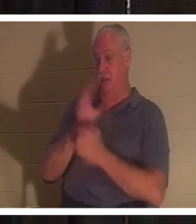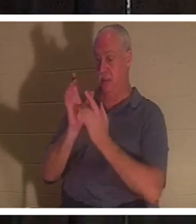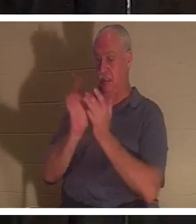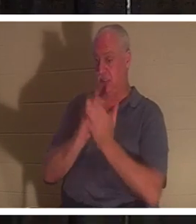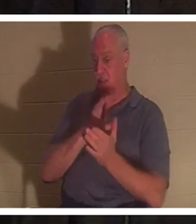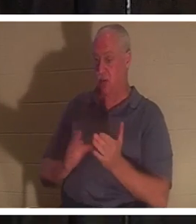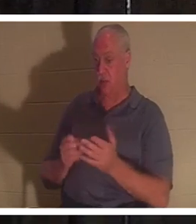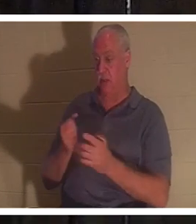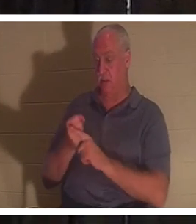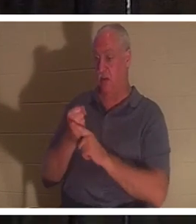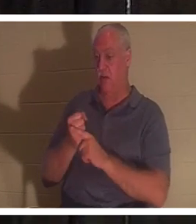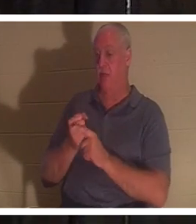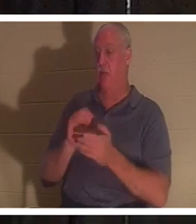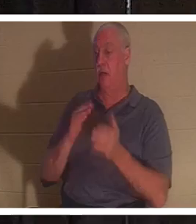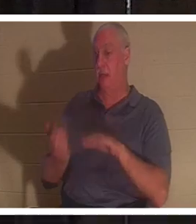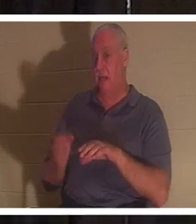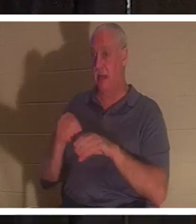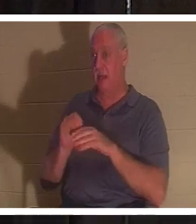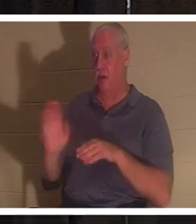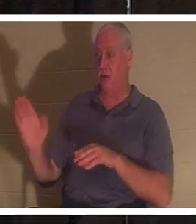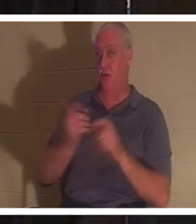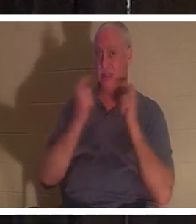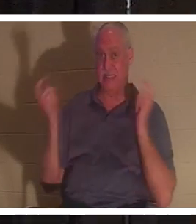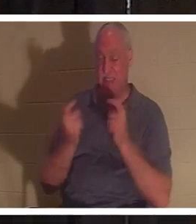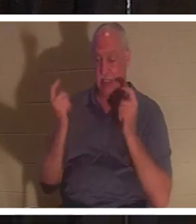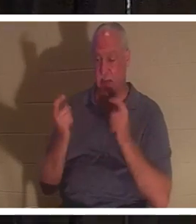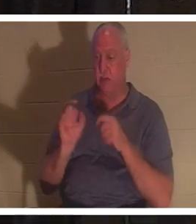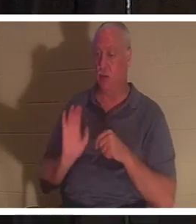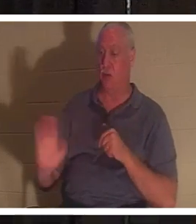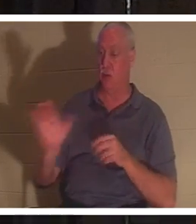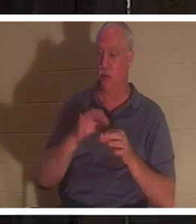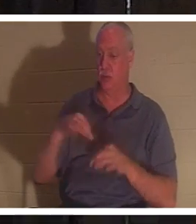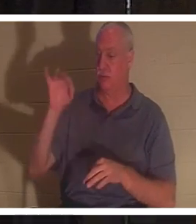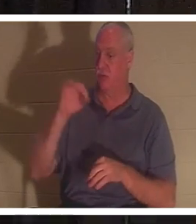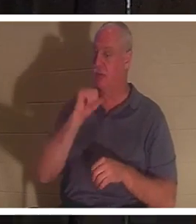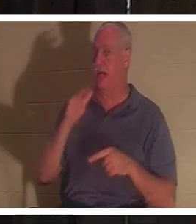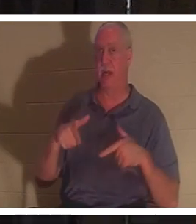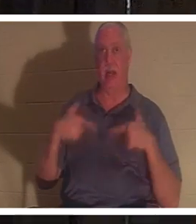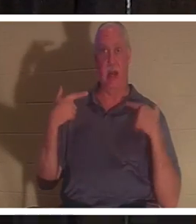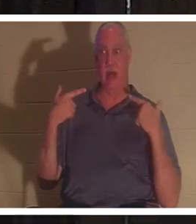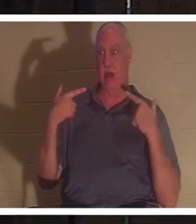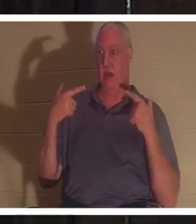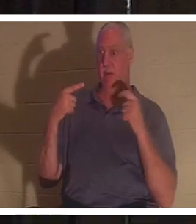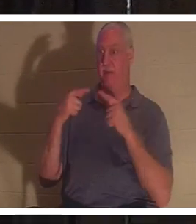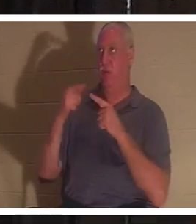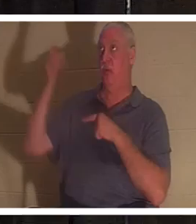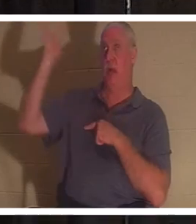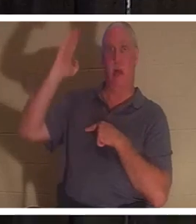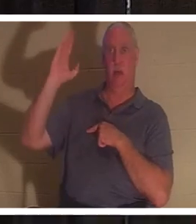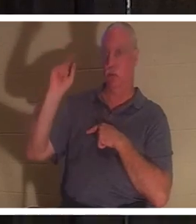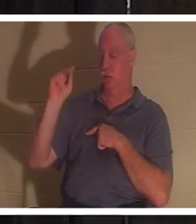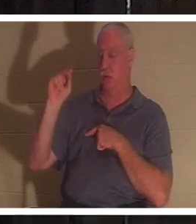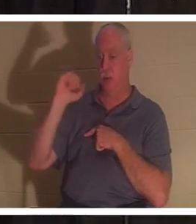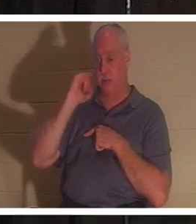преступлениям и грехам. Ваш дух не был жив для Бога, и если вы не живы для Бога,